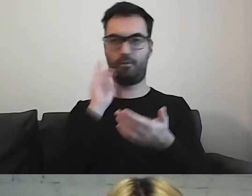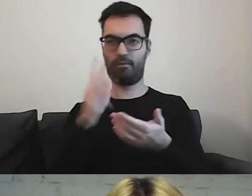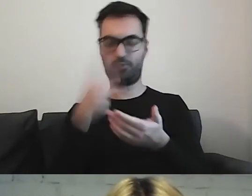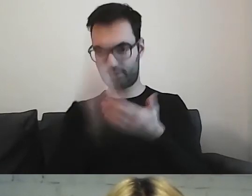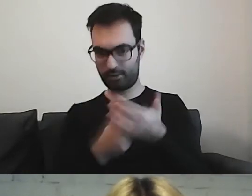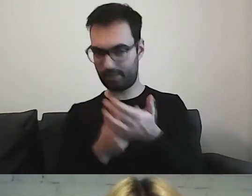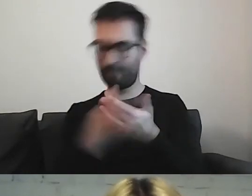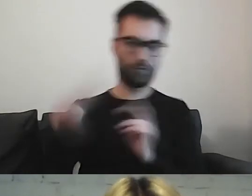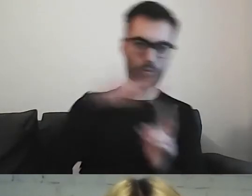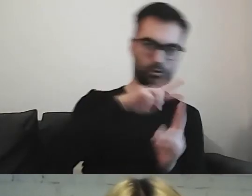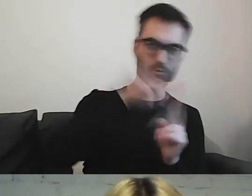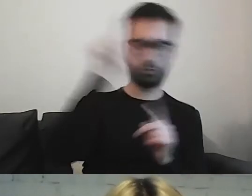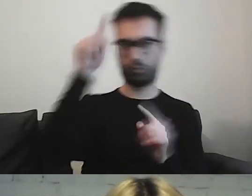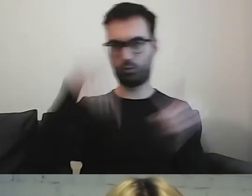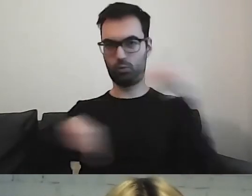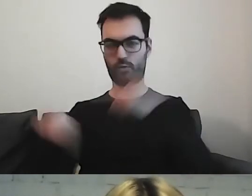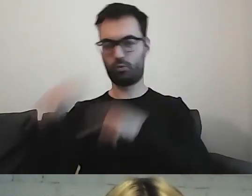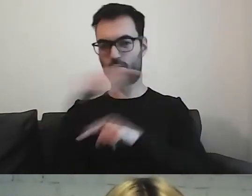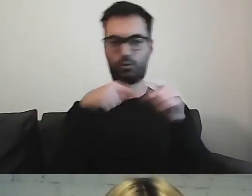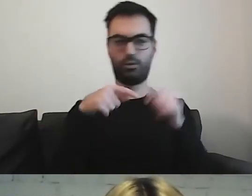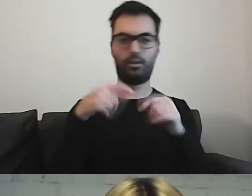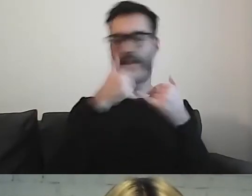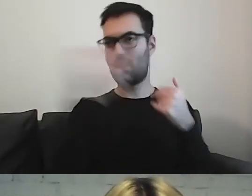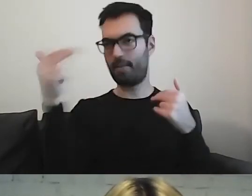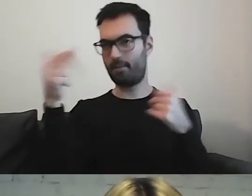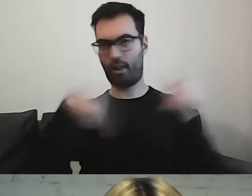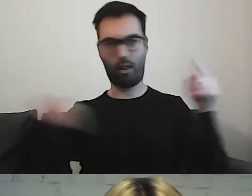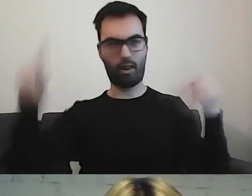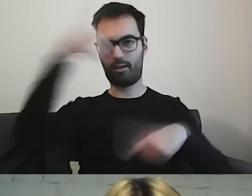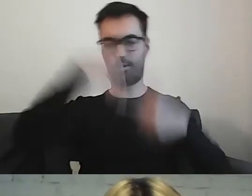a potem piszemy na inny temat i znowu wracamy.